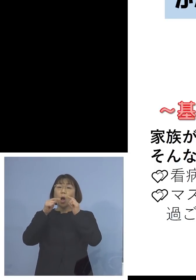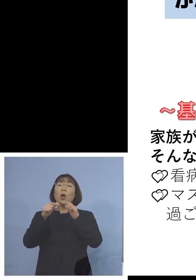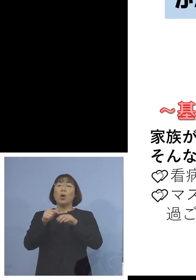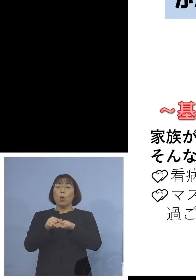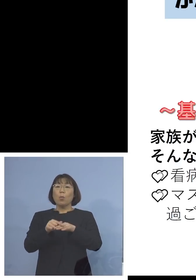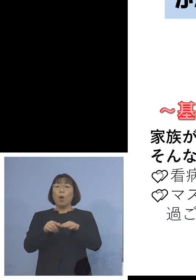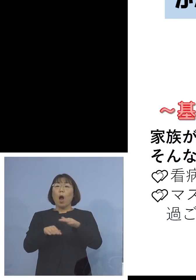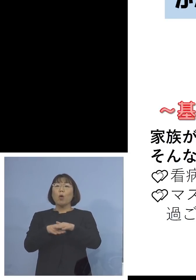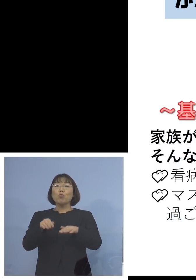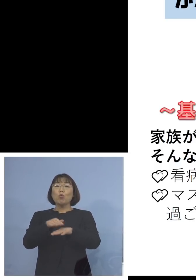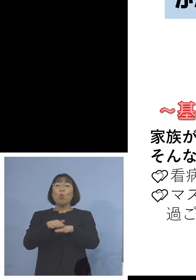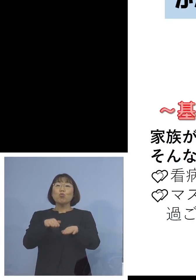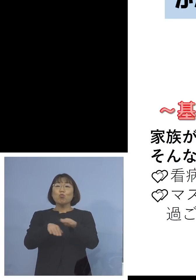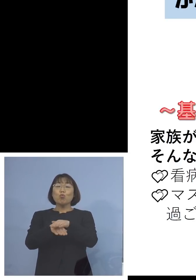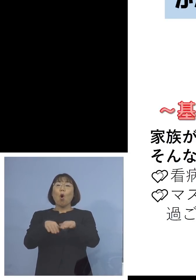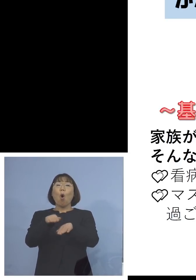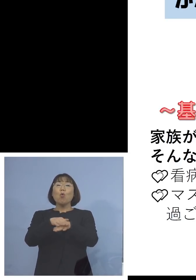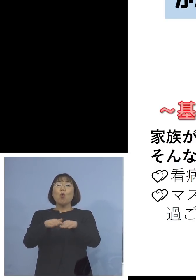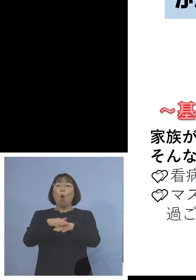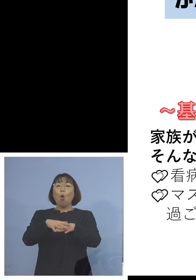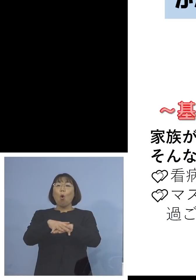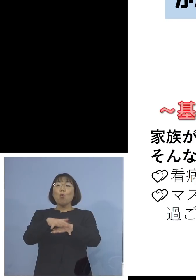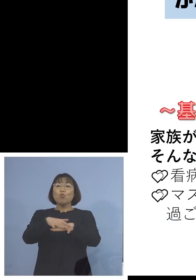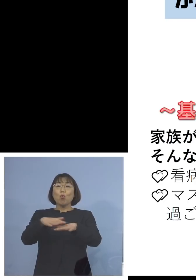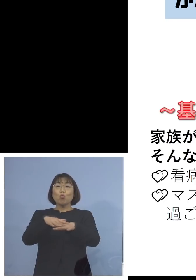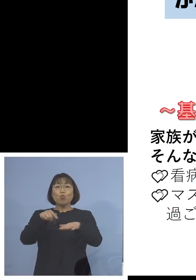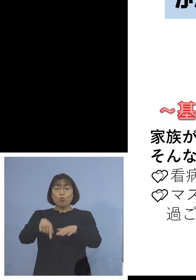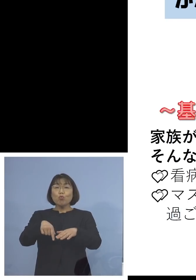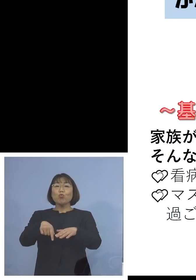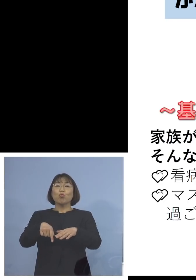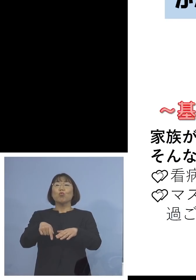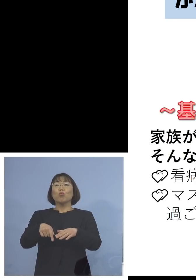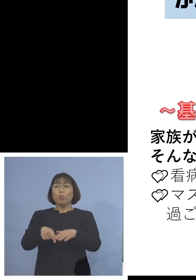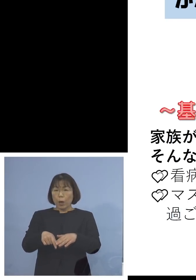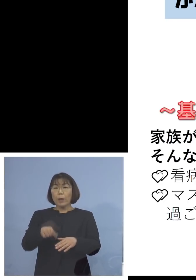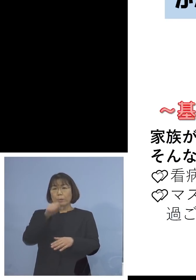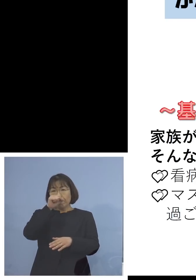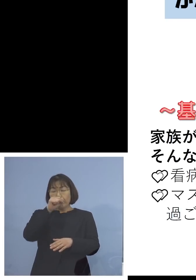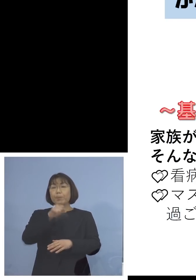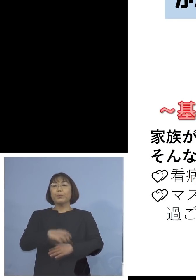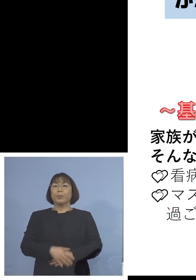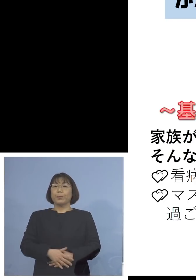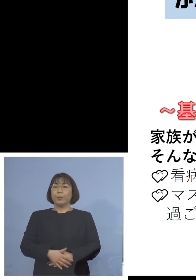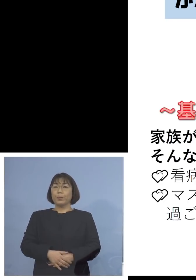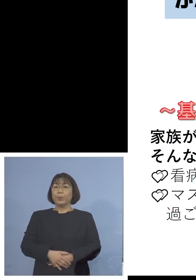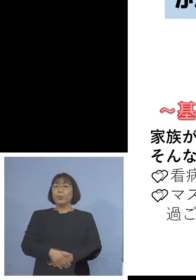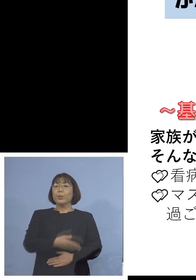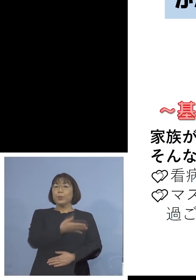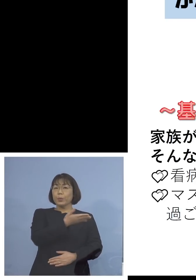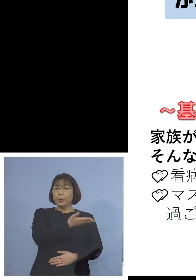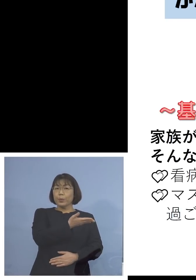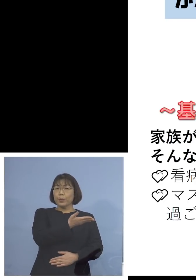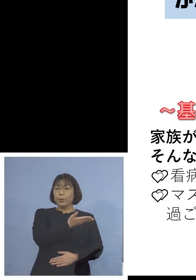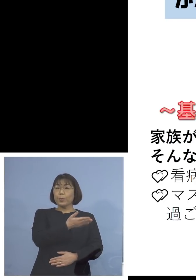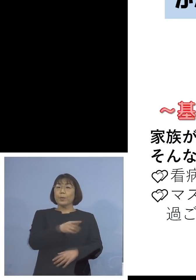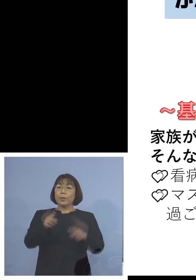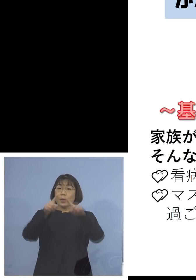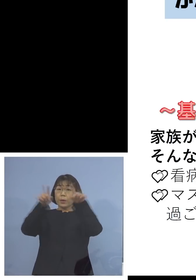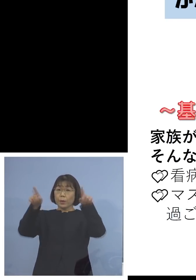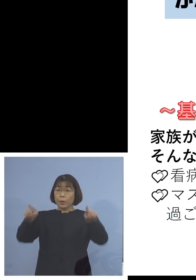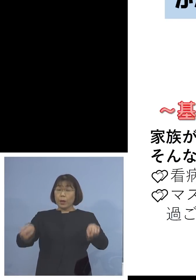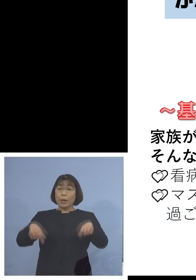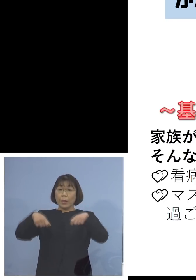こちらが奨励されていますという形で このチラシといいますか、絵模様